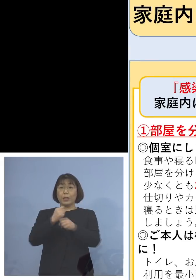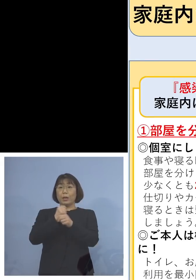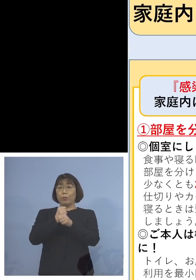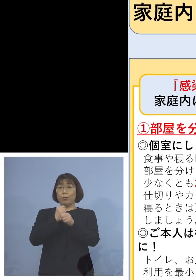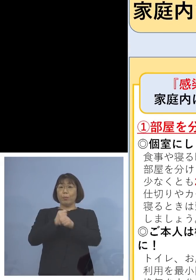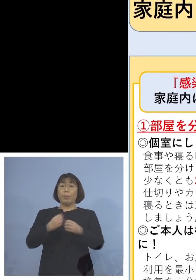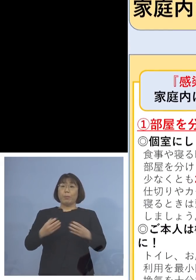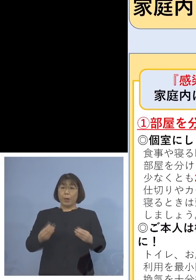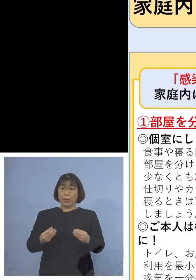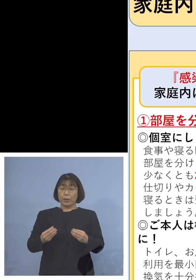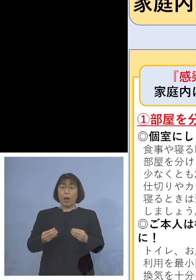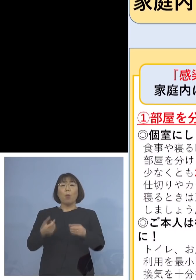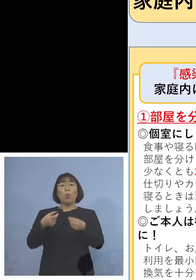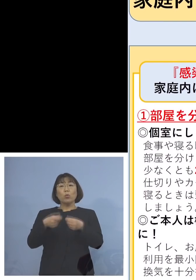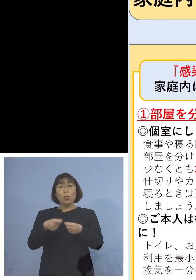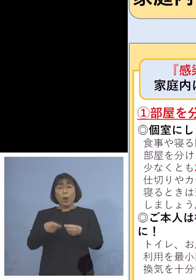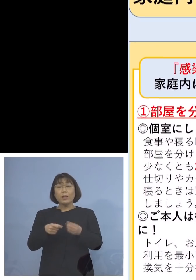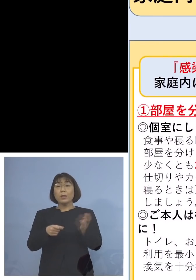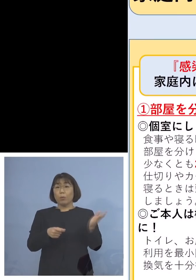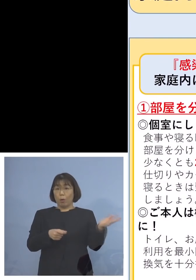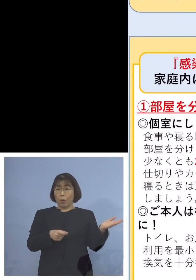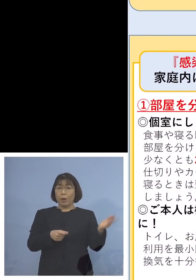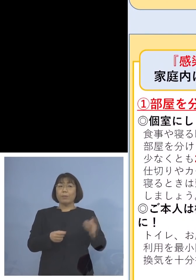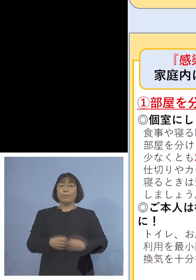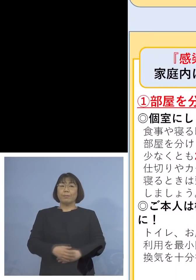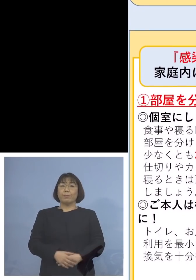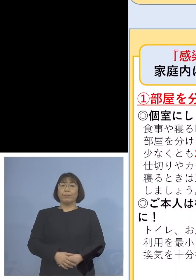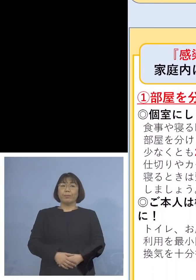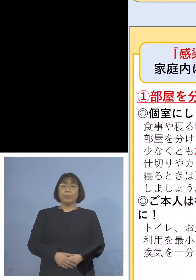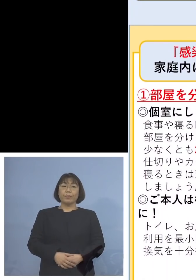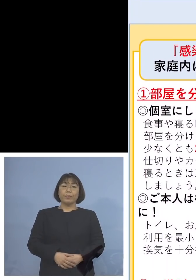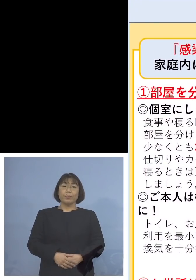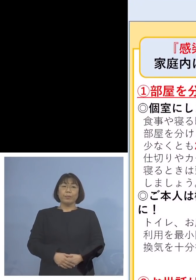もう少し詳しくなったものが このボードということで